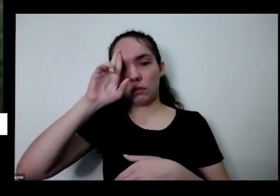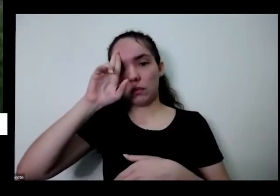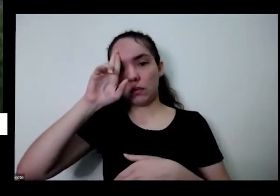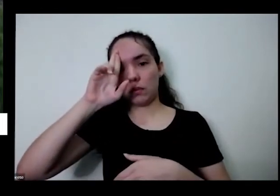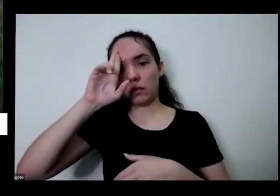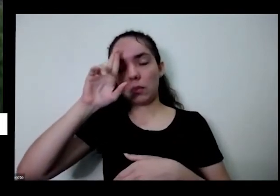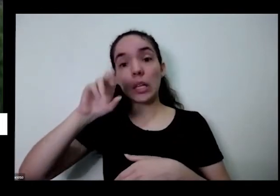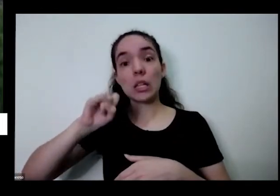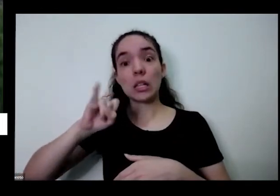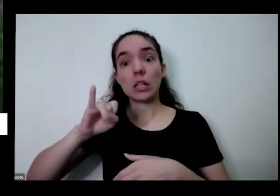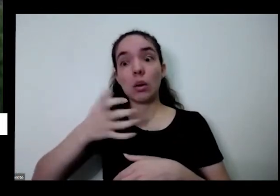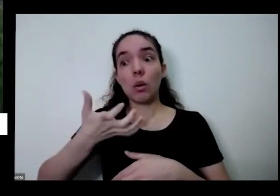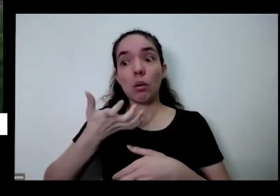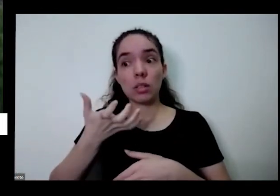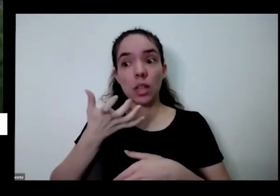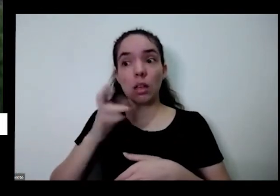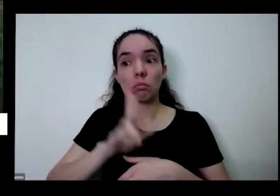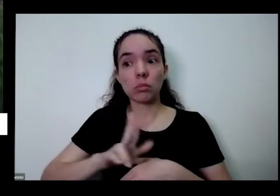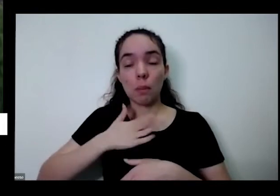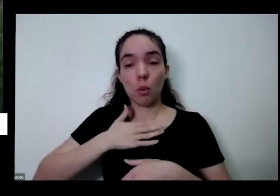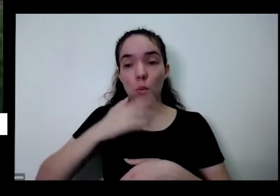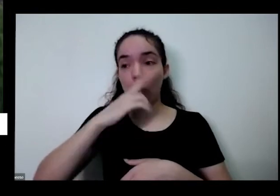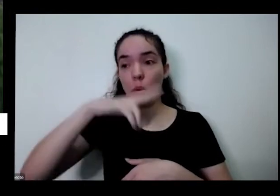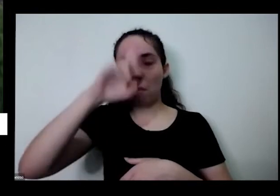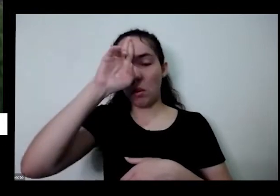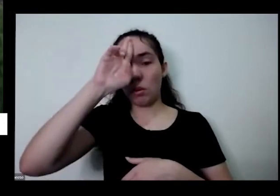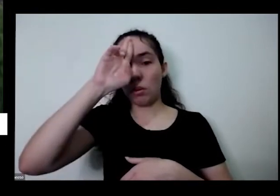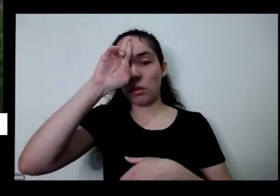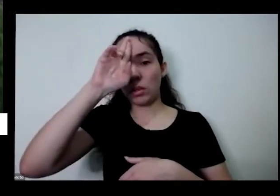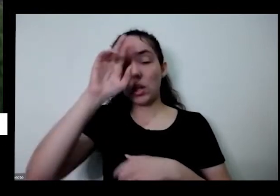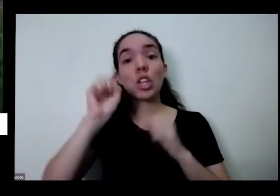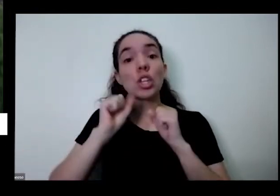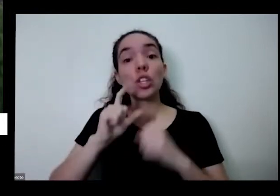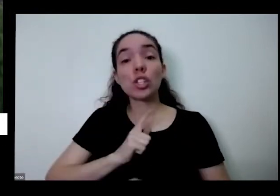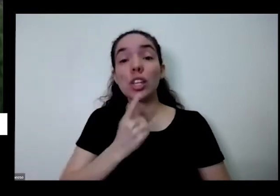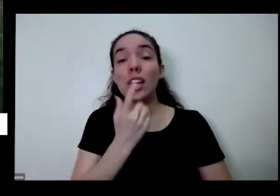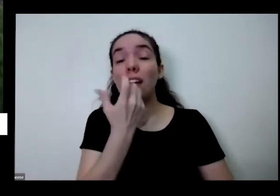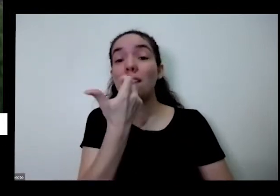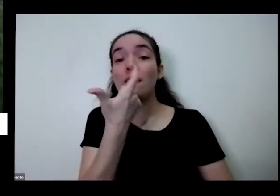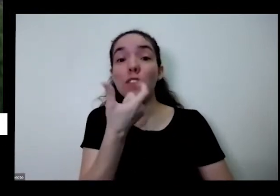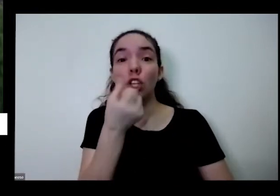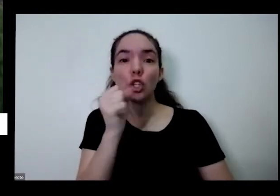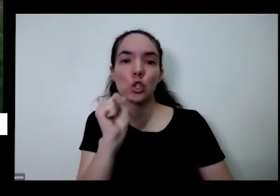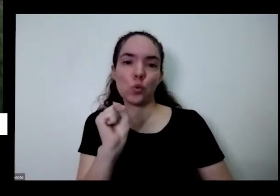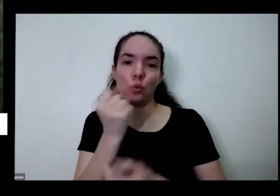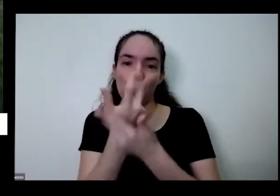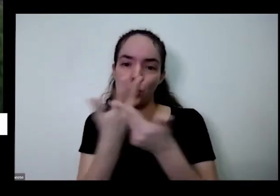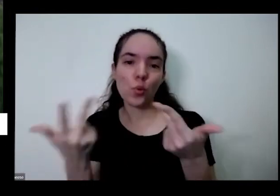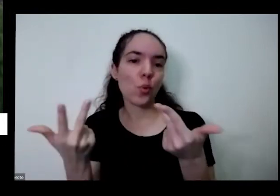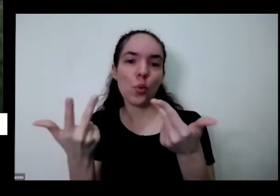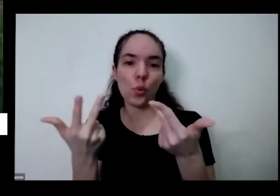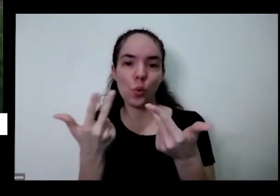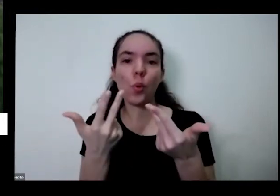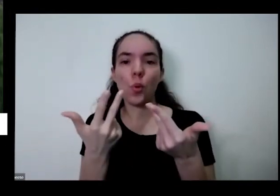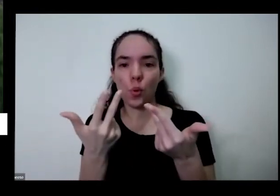tinha 28 coisas que eu podia colher naquele dia para comer isso é soberania alimentar soberania